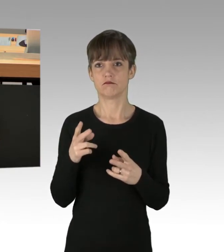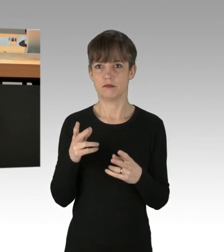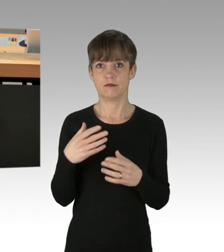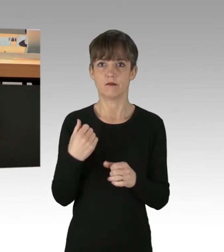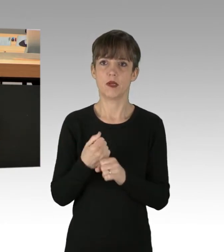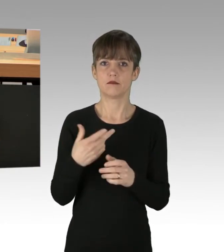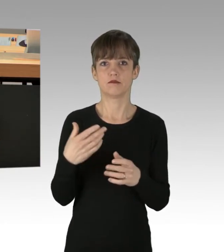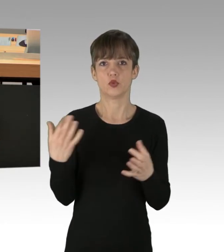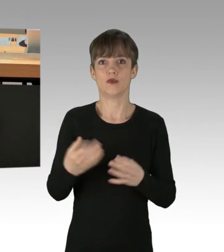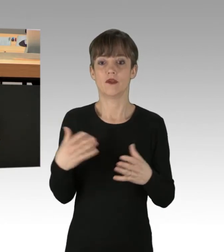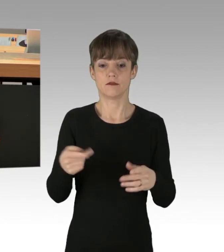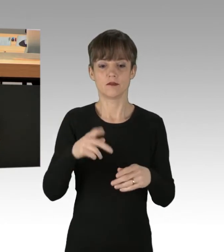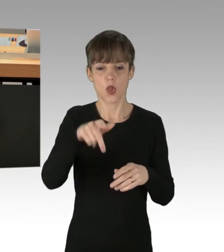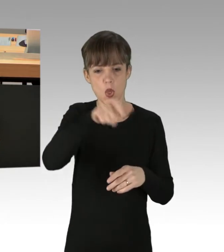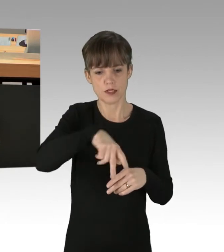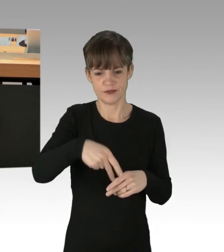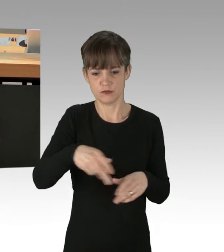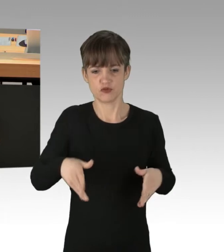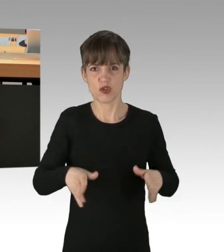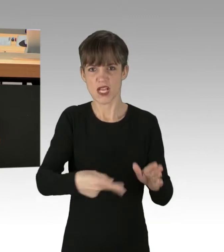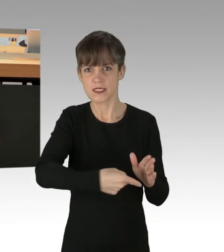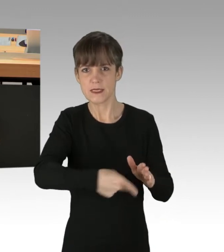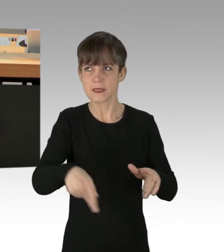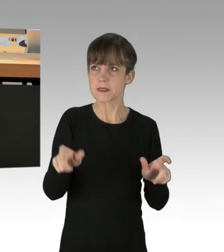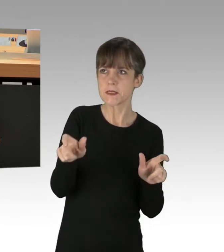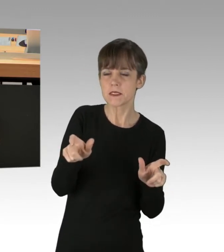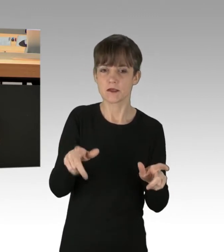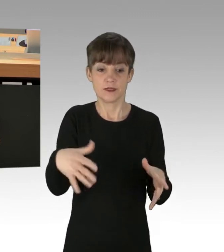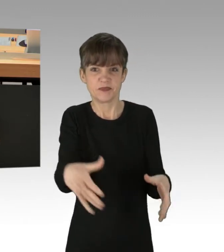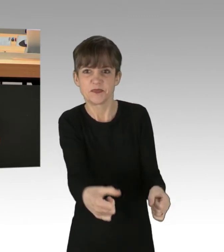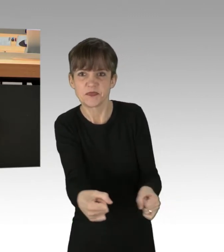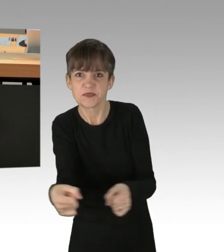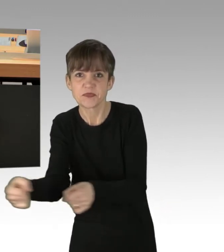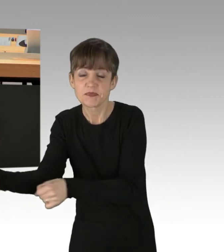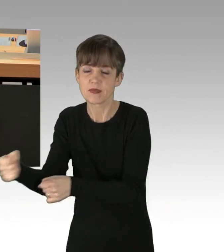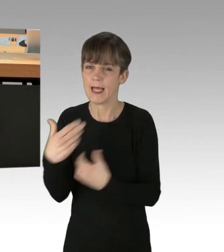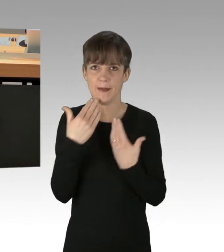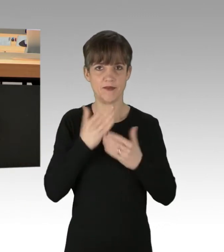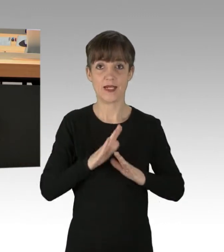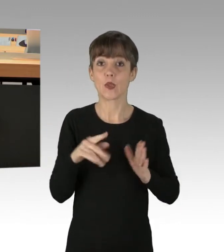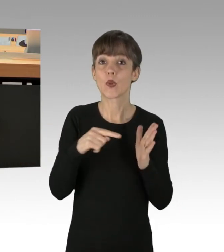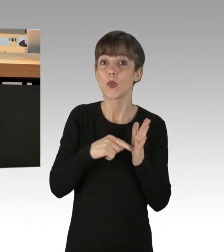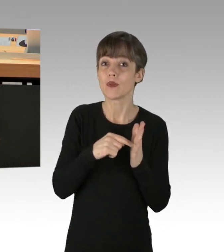Es ist natürlich abzuwarten, so etwas zu tun, weil die Gefahr besteht, eine Körperverletzung zu begehen,